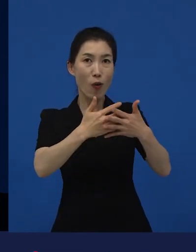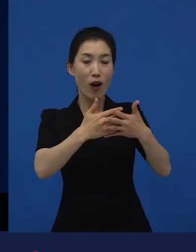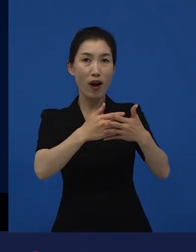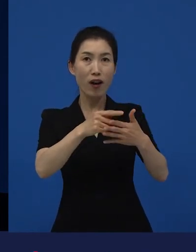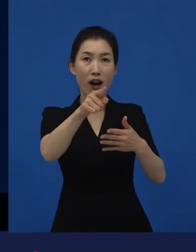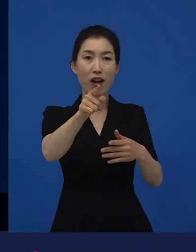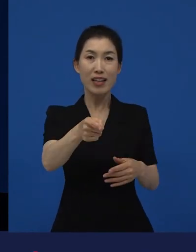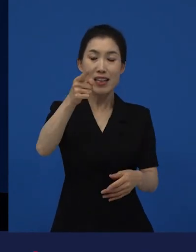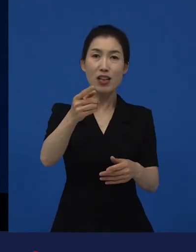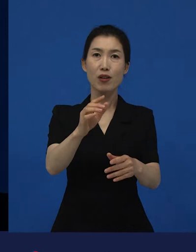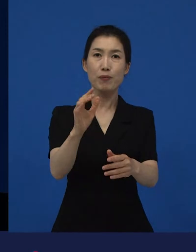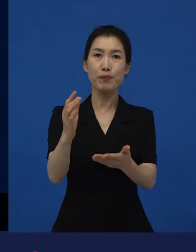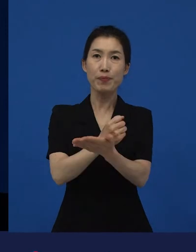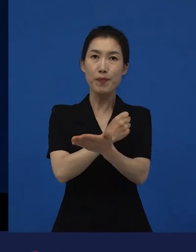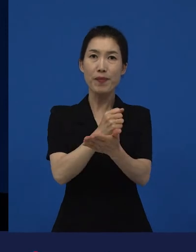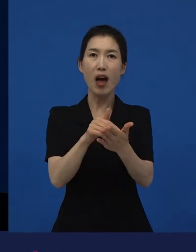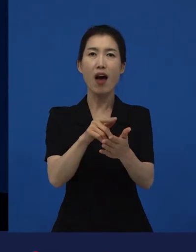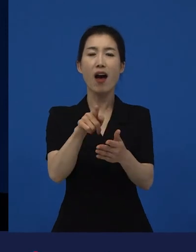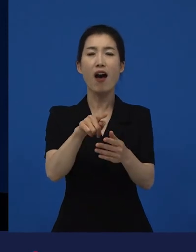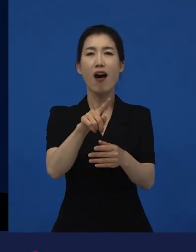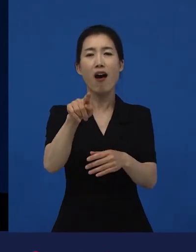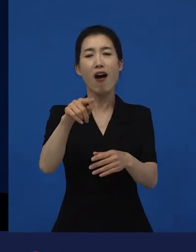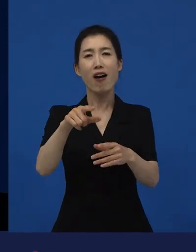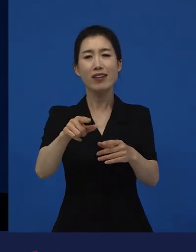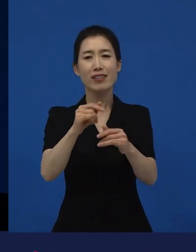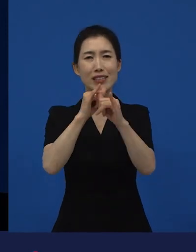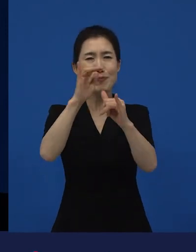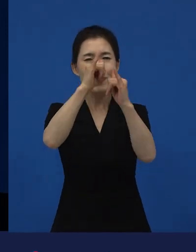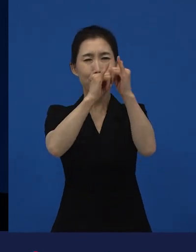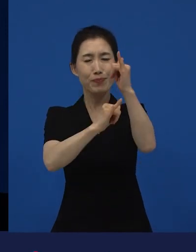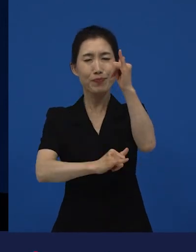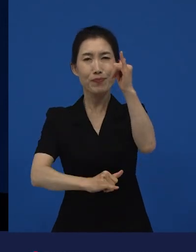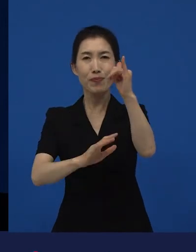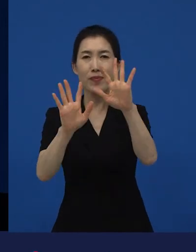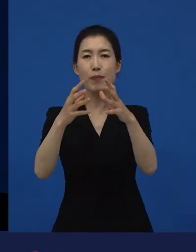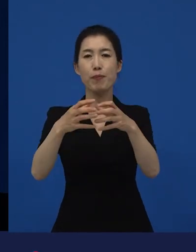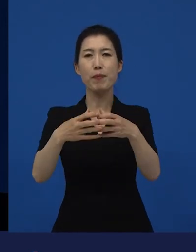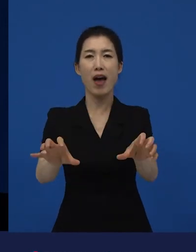그 틀은 부서질만 하니까 부서진 거지 않을까요?